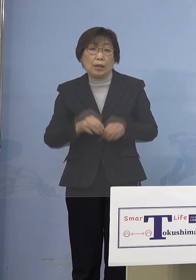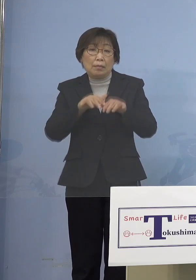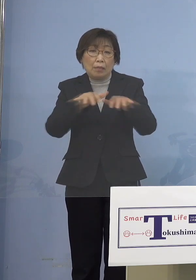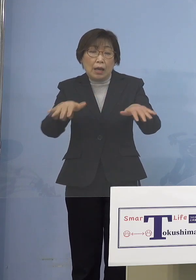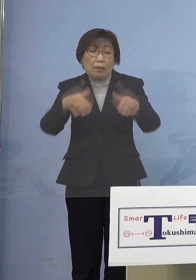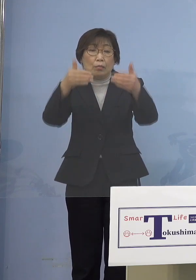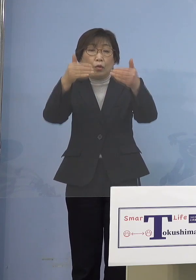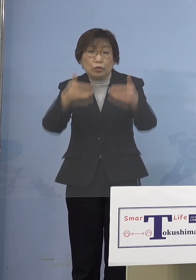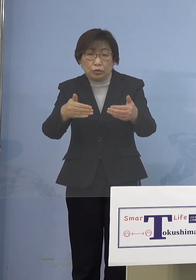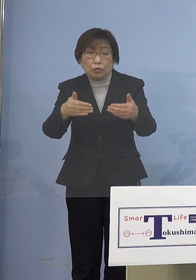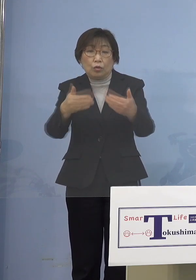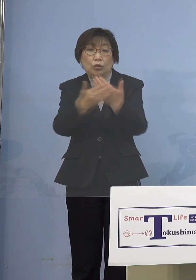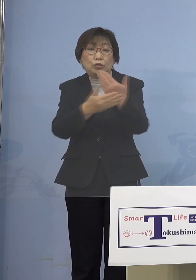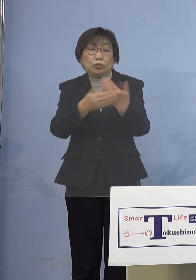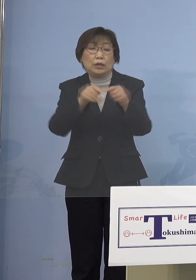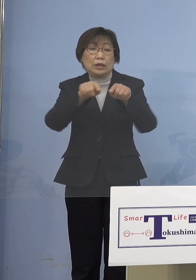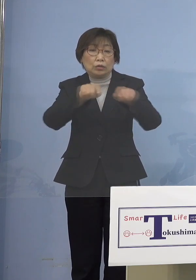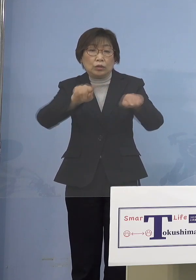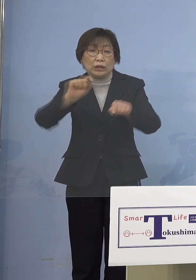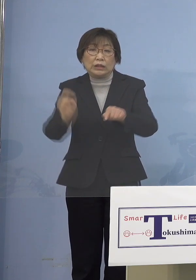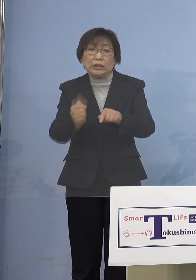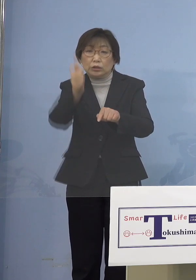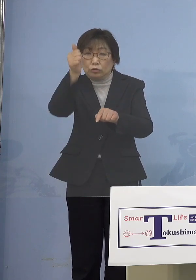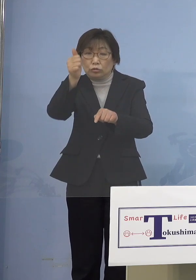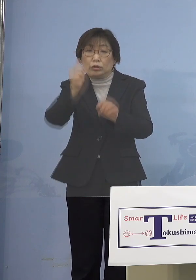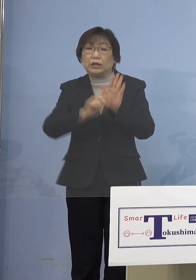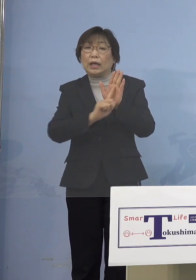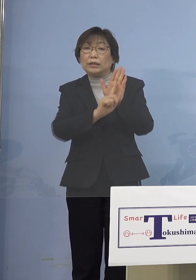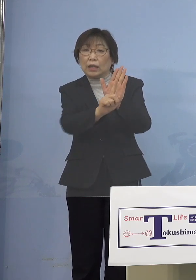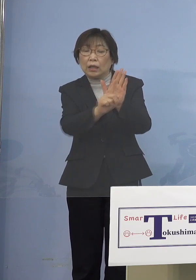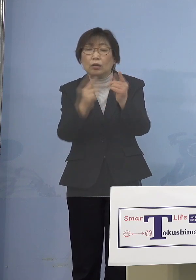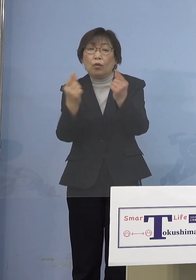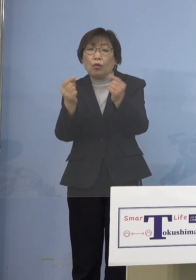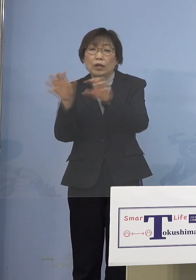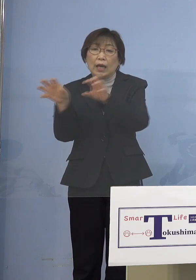「緊急事態宣言」と同じ権限を 持たせるべきではないか